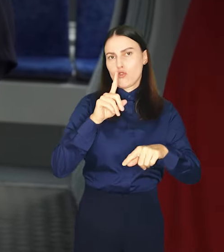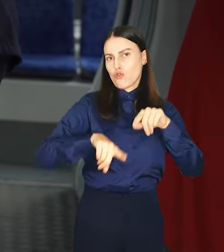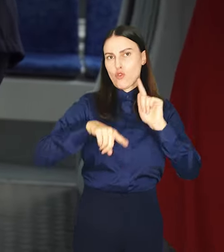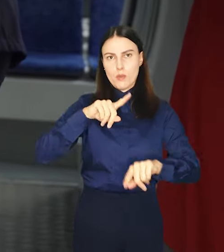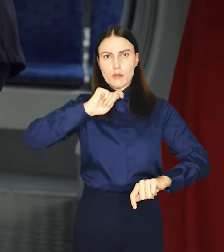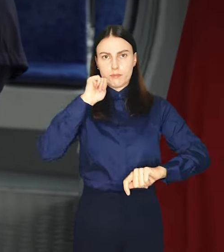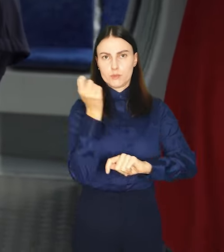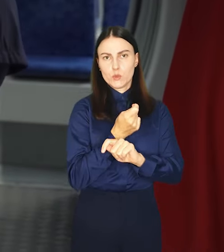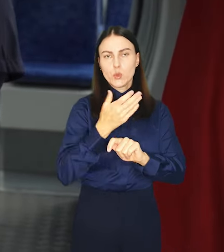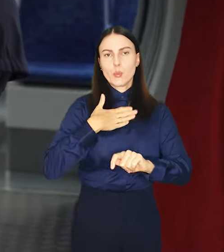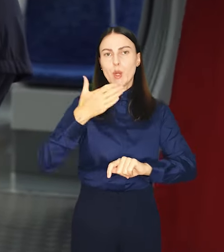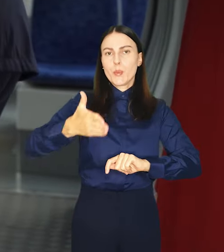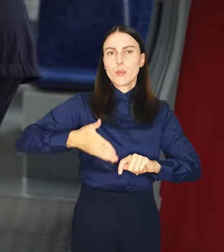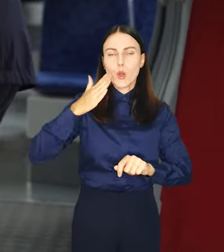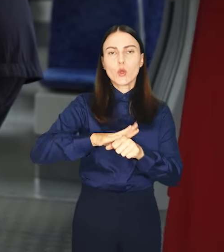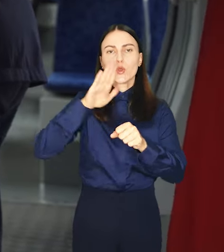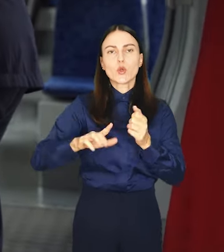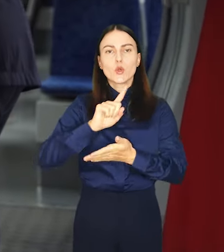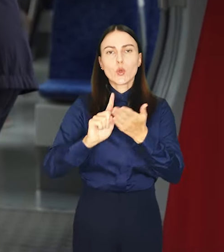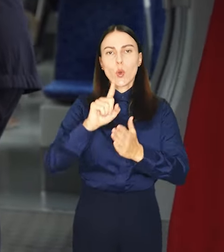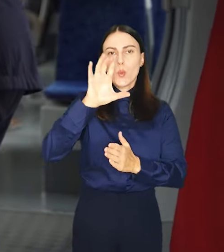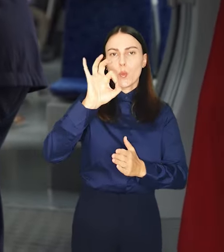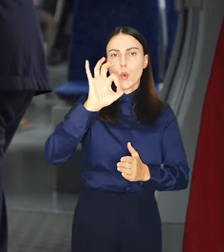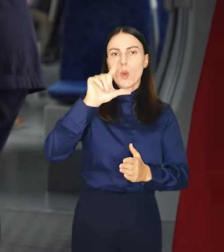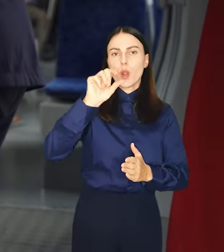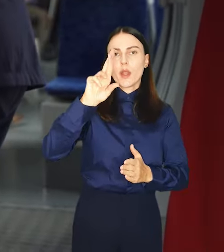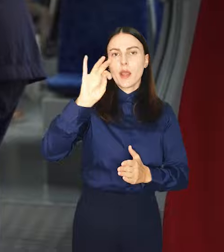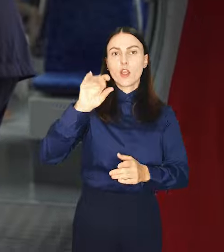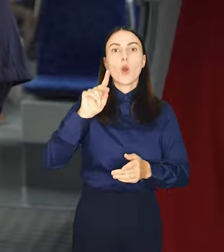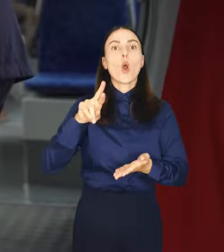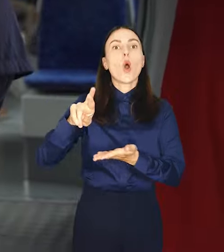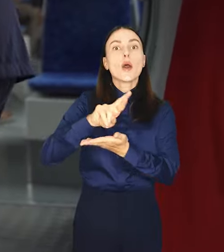podróżować pociągami kolei dolnośląskich i Polregio na terenie Wrocławia.